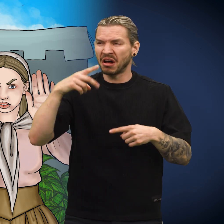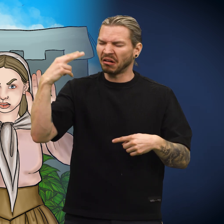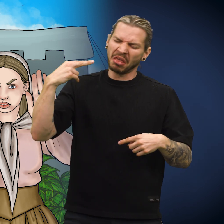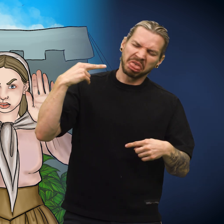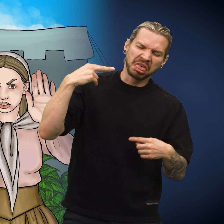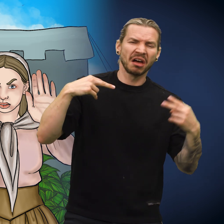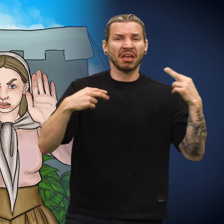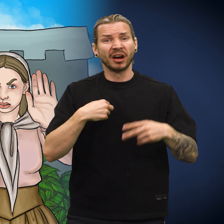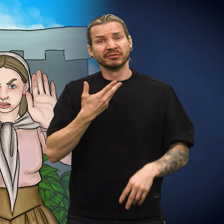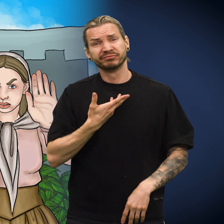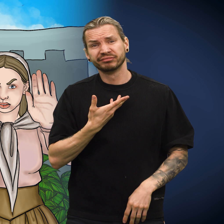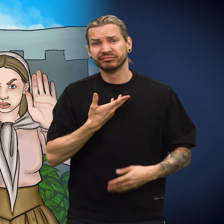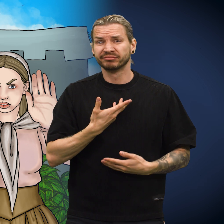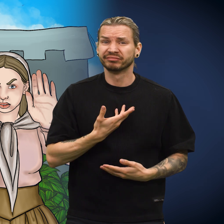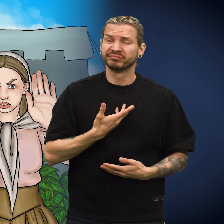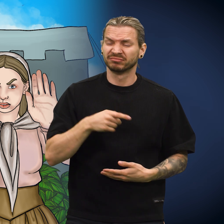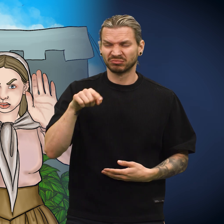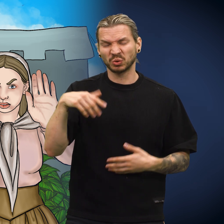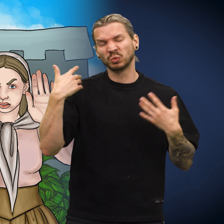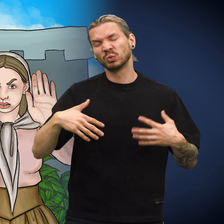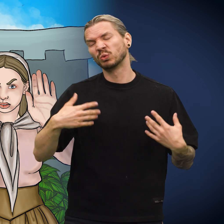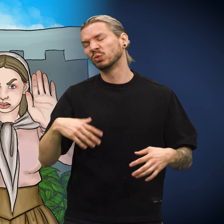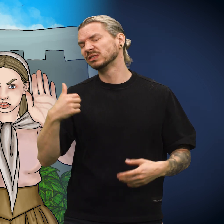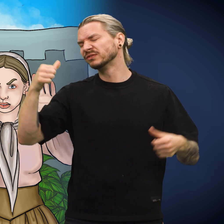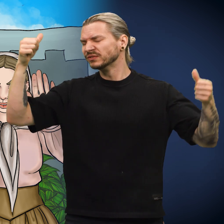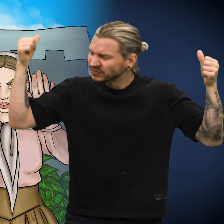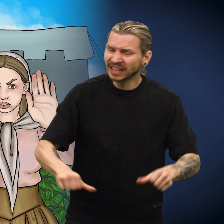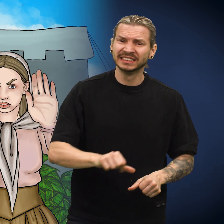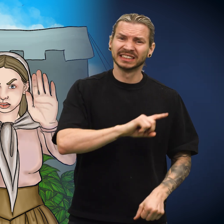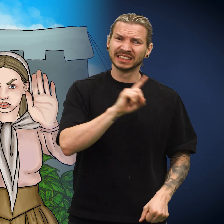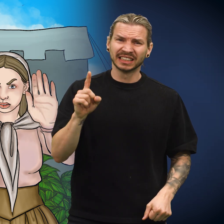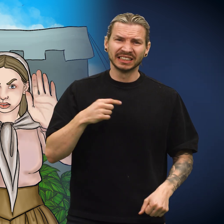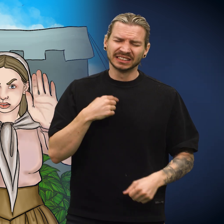«Alle stirret på meg med avsky. Etter hvert ble jeg helt nedbrutt, det var en forferdelig vanskelig tid», sa skillingen.